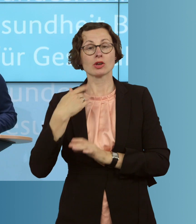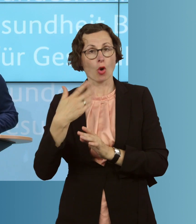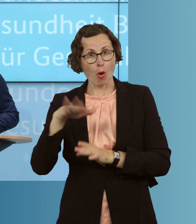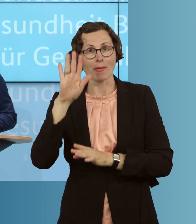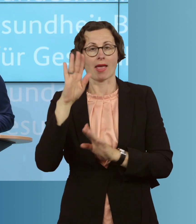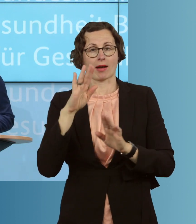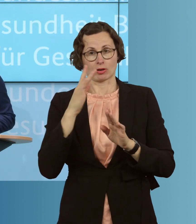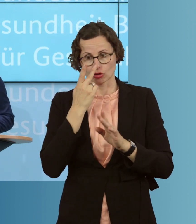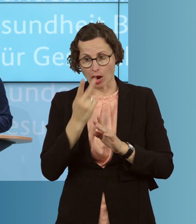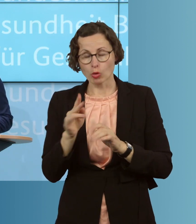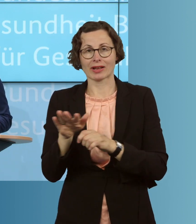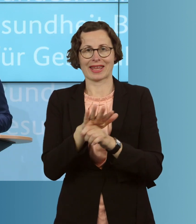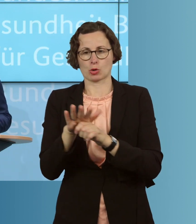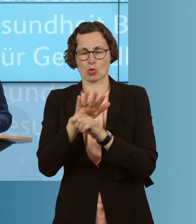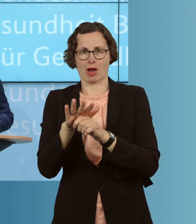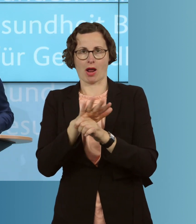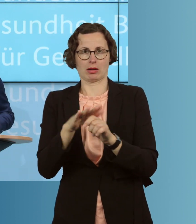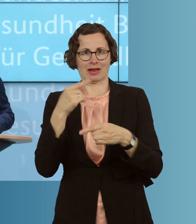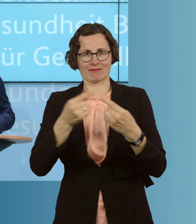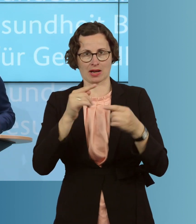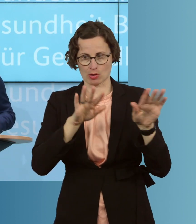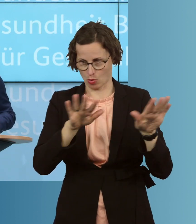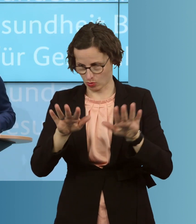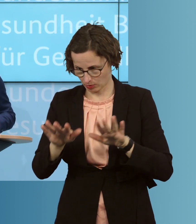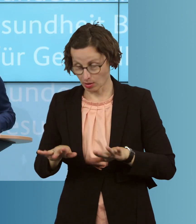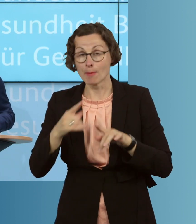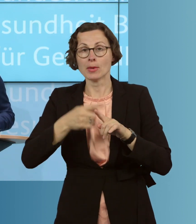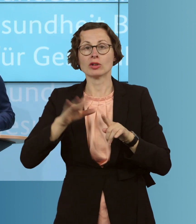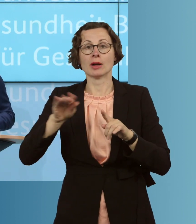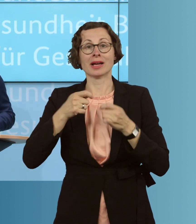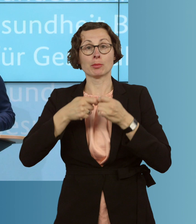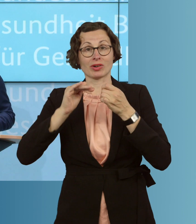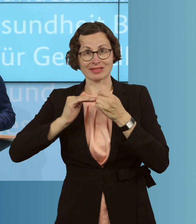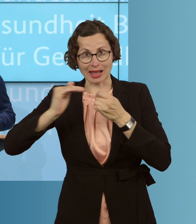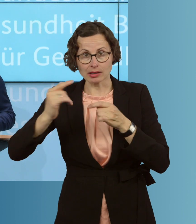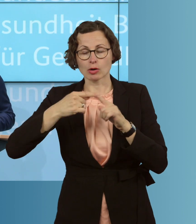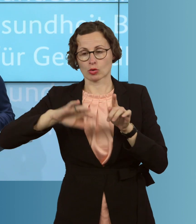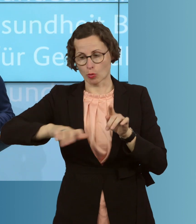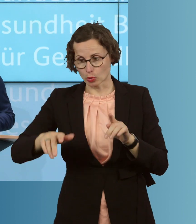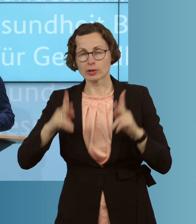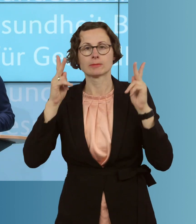diese regionalen Entwicklungen nicht nur in den Blick nehmen, sondern dann auch gemeinsam mit den Ländern und Kommunen eben auch differenziert darauf